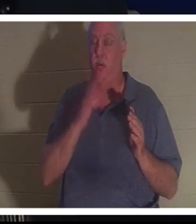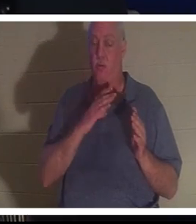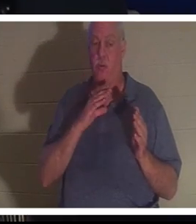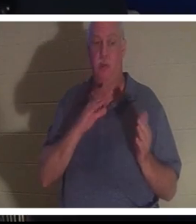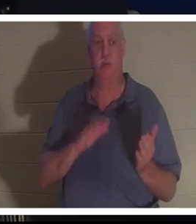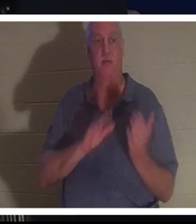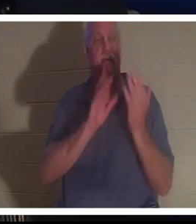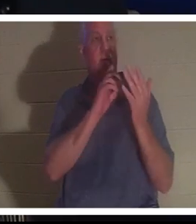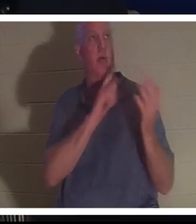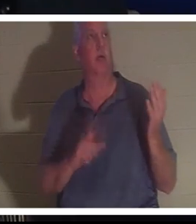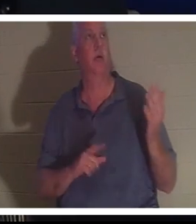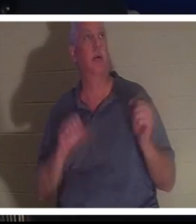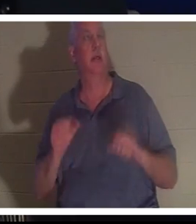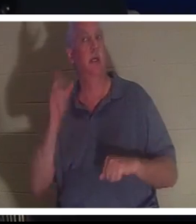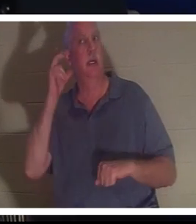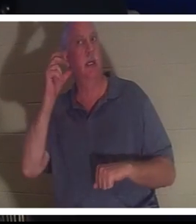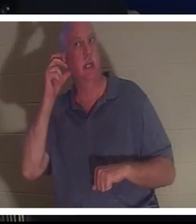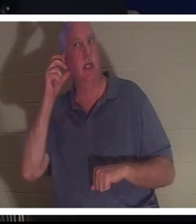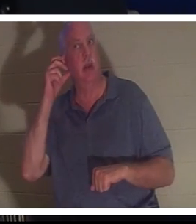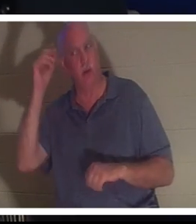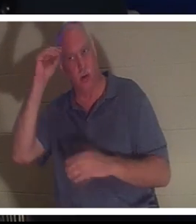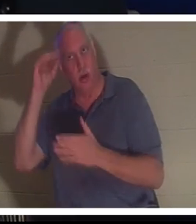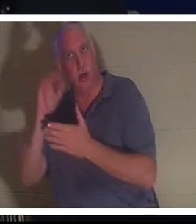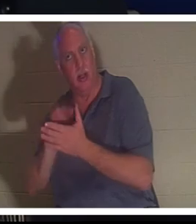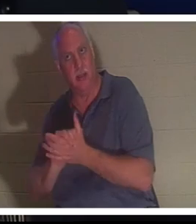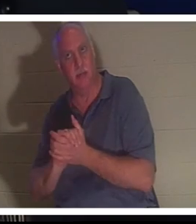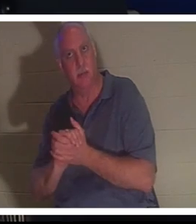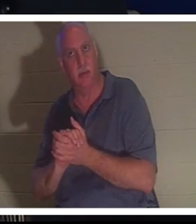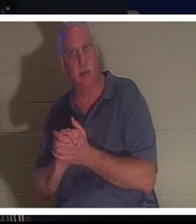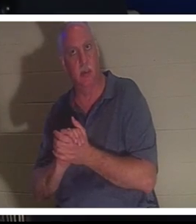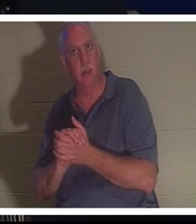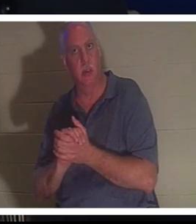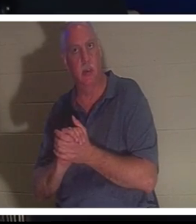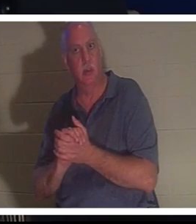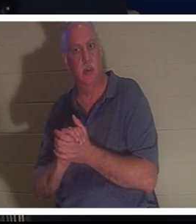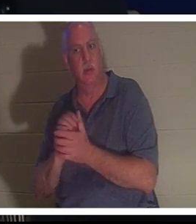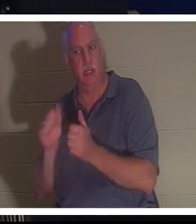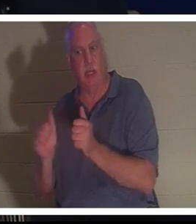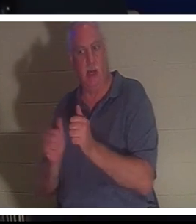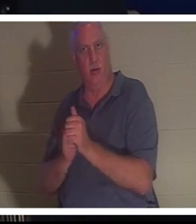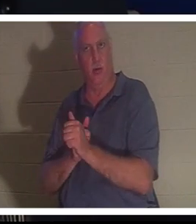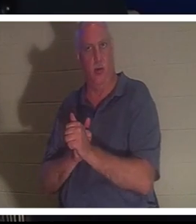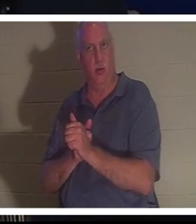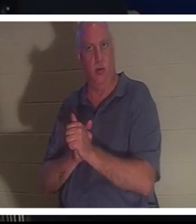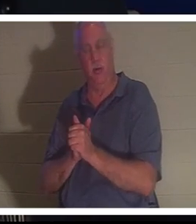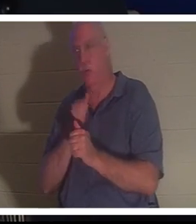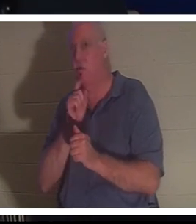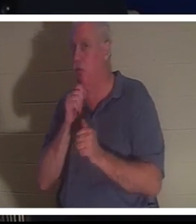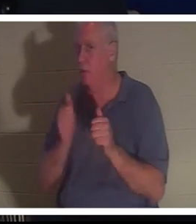Sie konnte Bahra und ihren Mann hinter sich hören. Du weißt, dass er nicht hinter ihr stand, aber sie konnte